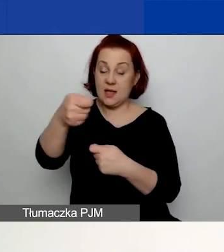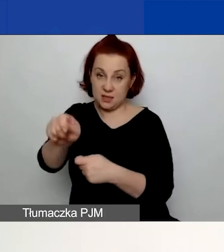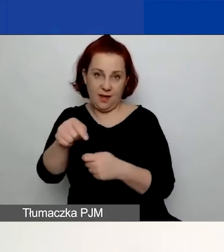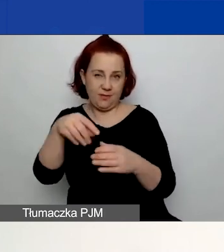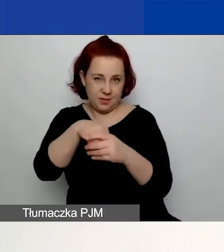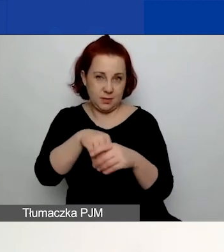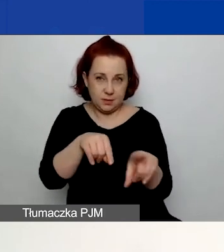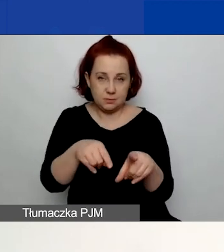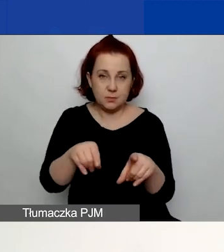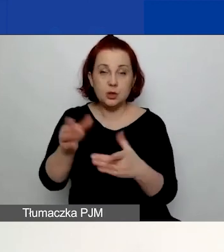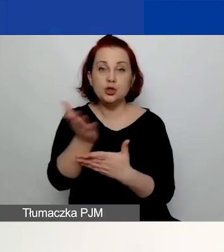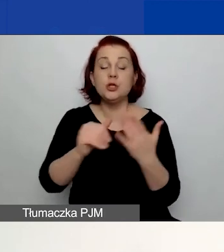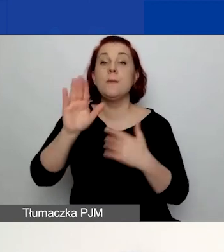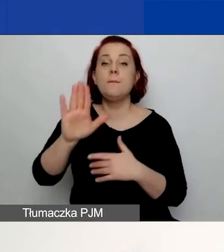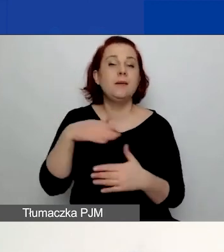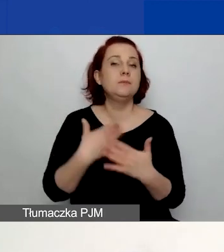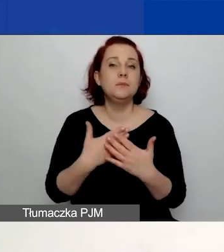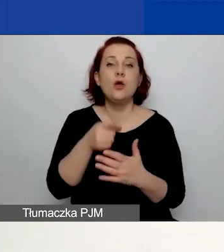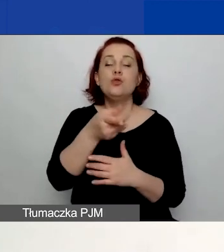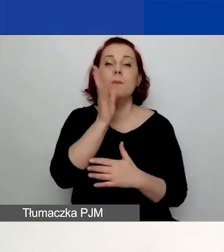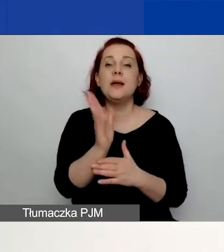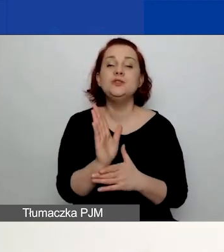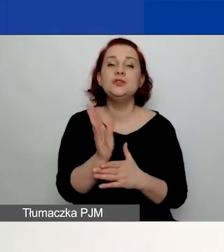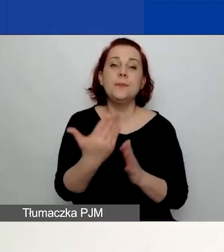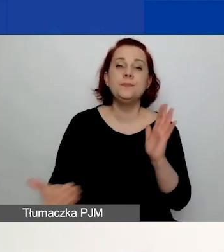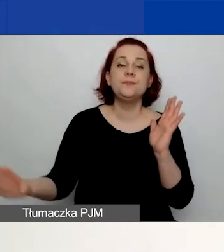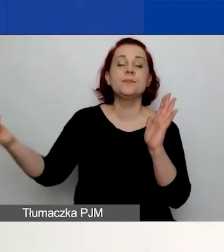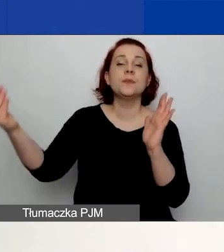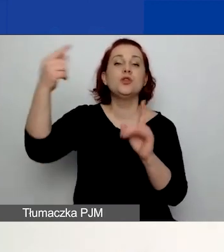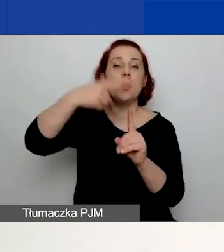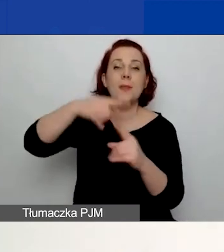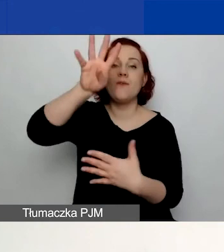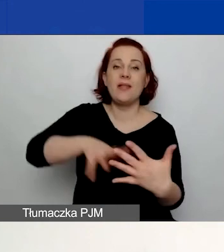ponieważ to spowoduje pojawienie się dodatkowej tabeli w części dotyczącej budżetu.